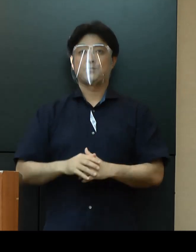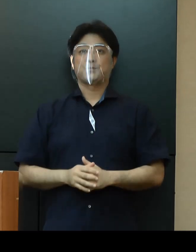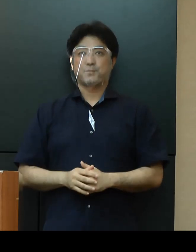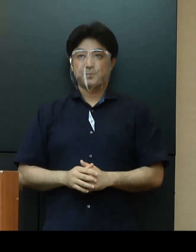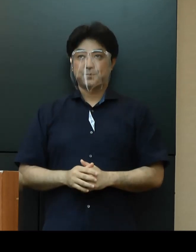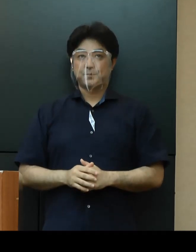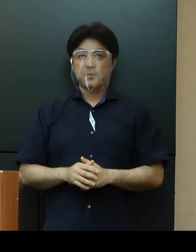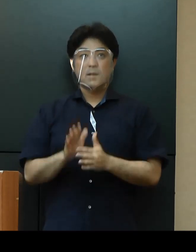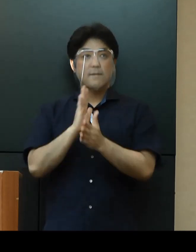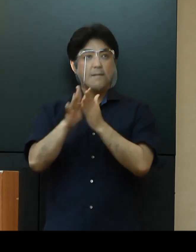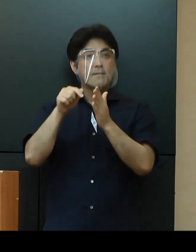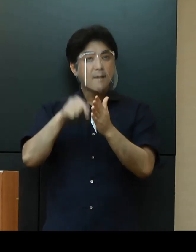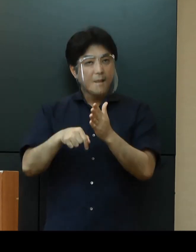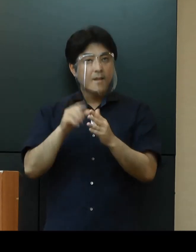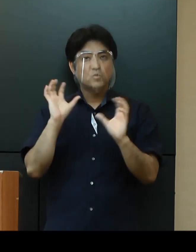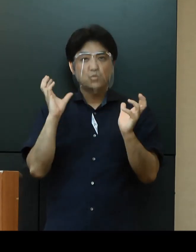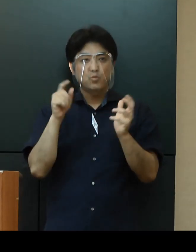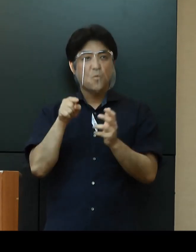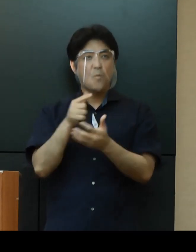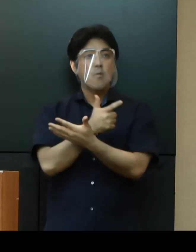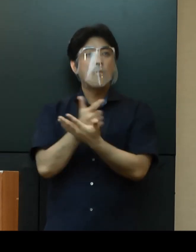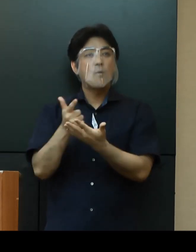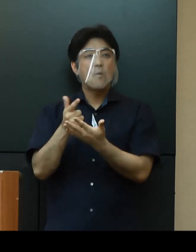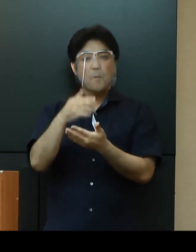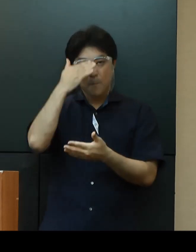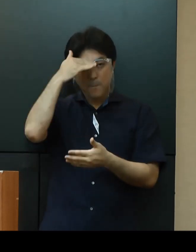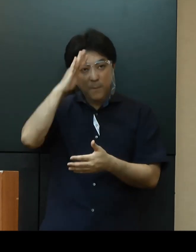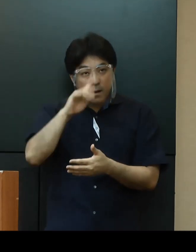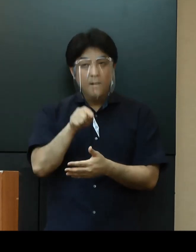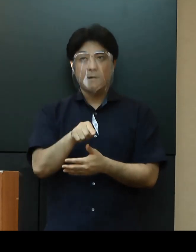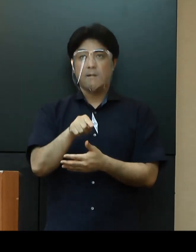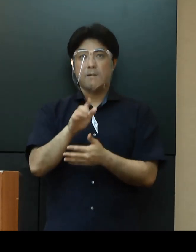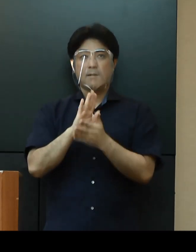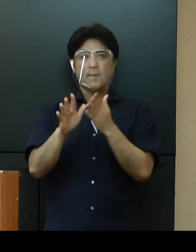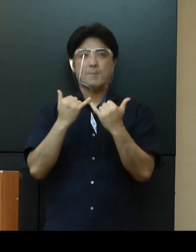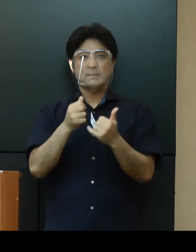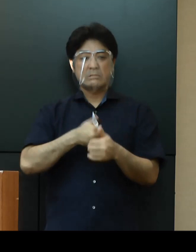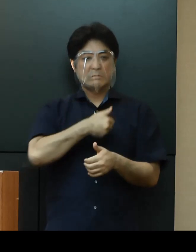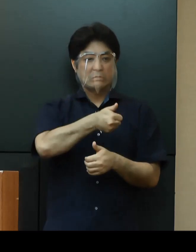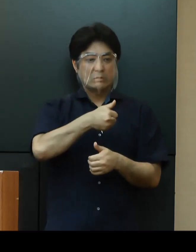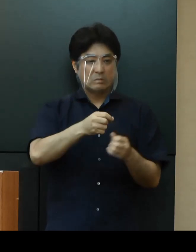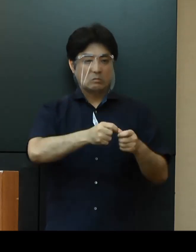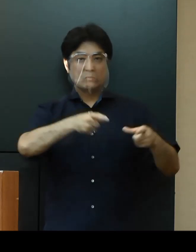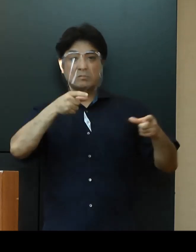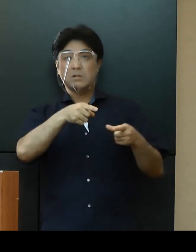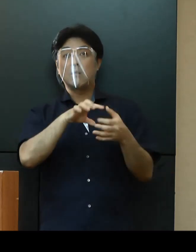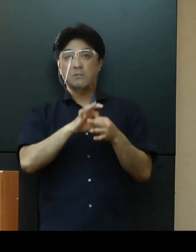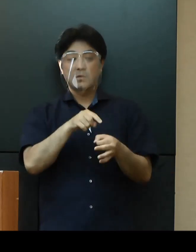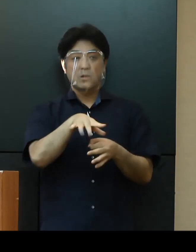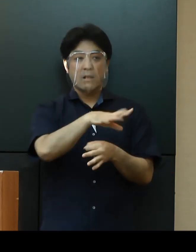県内の救急医療機関では、発熱等の症状がある県民の受診が増加し、その対応に苦慮しております